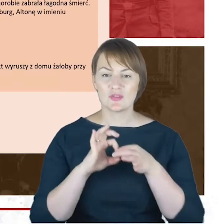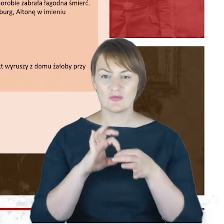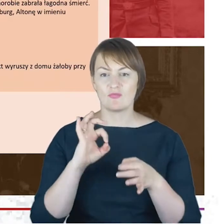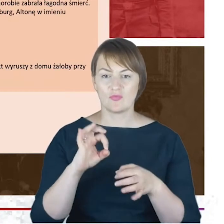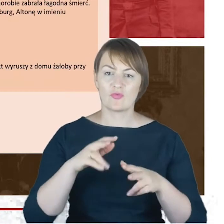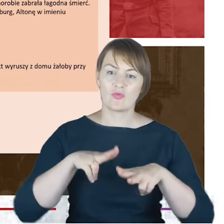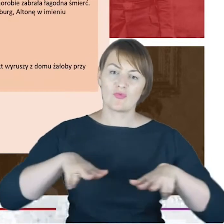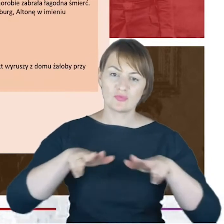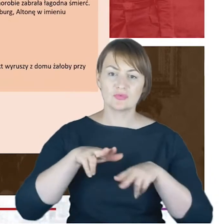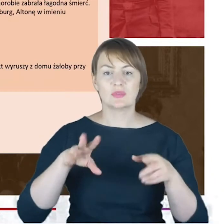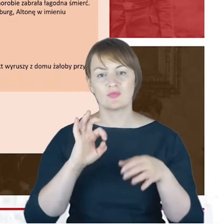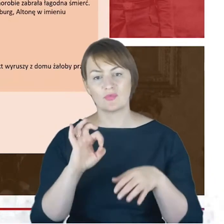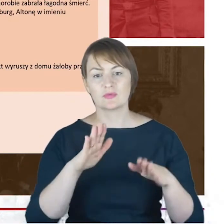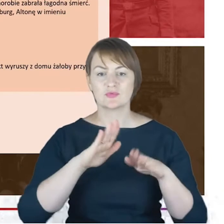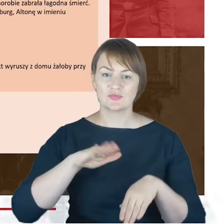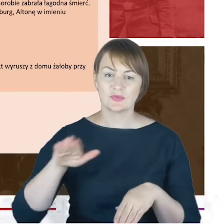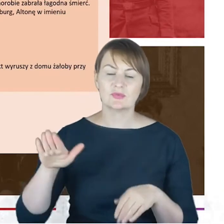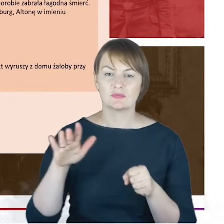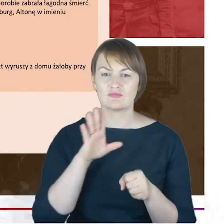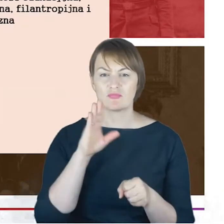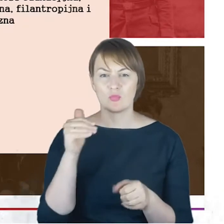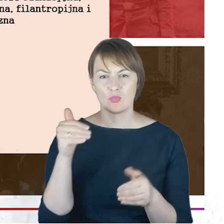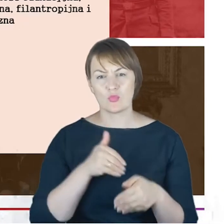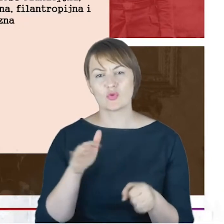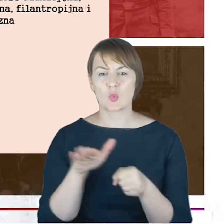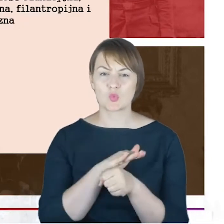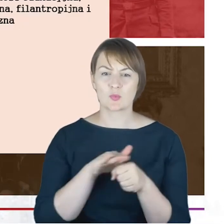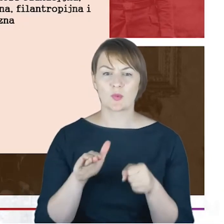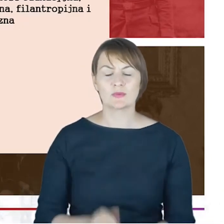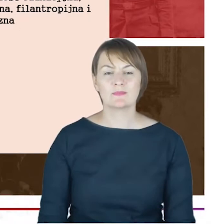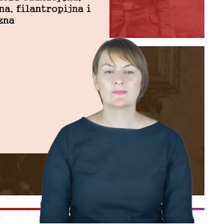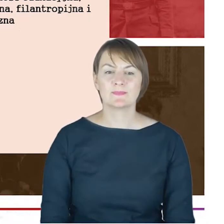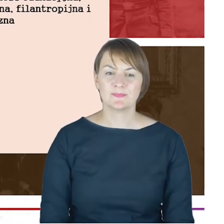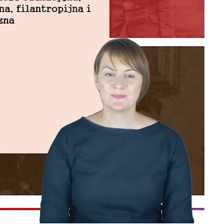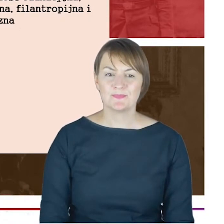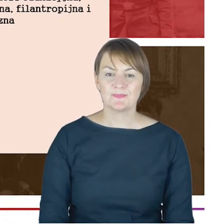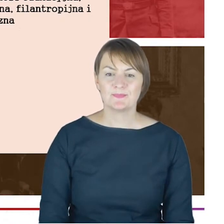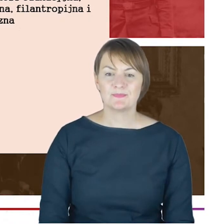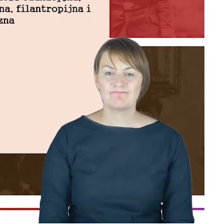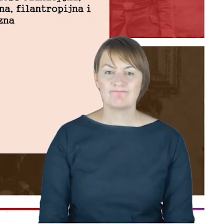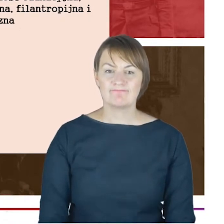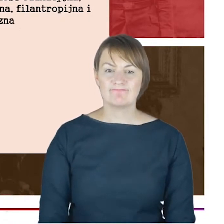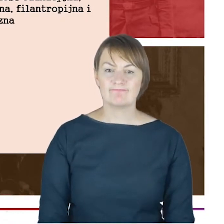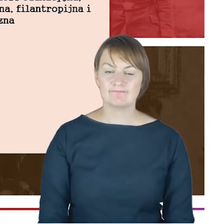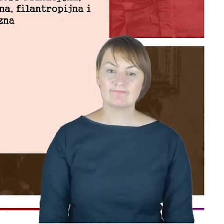sobie uzupełnić. Drodzy Państwo, o rodzinie, o korzeniach jakimś